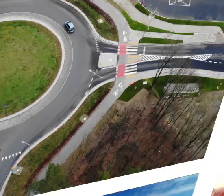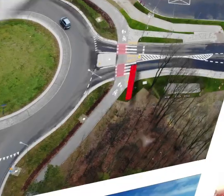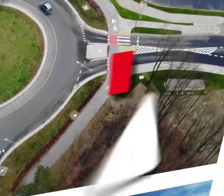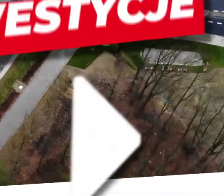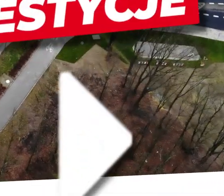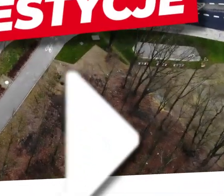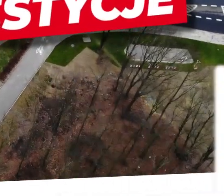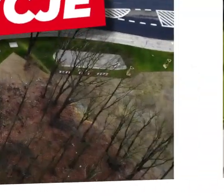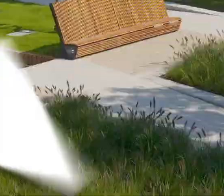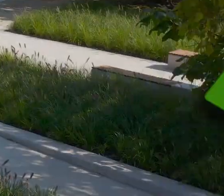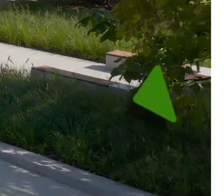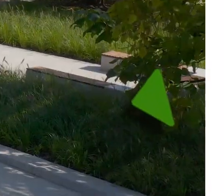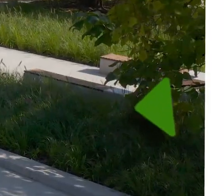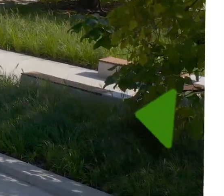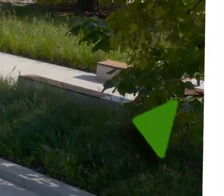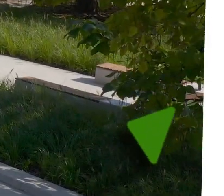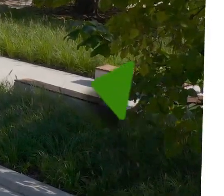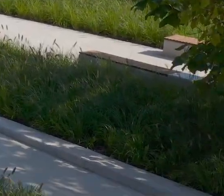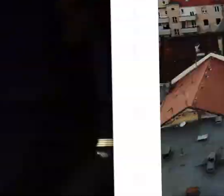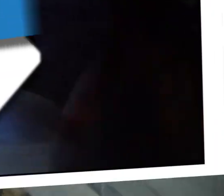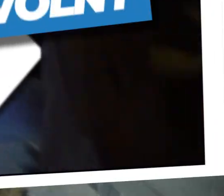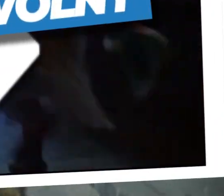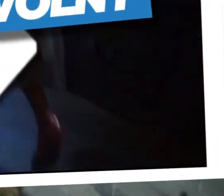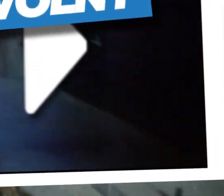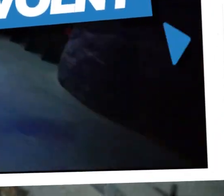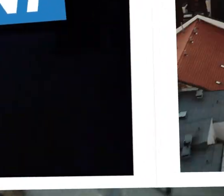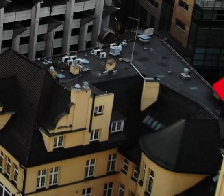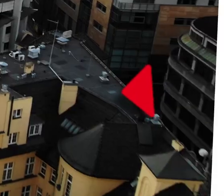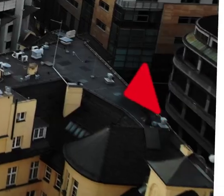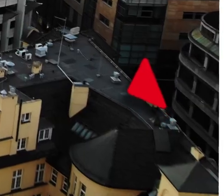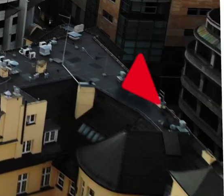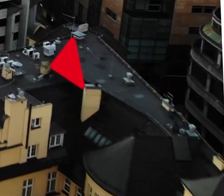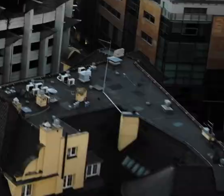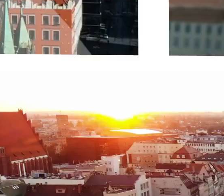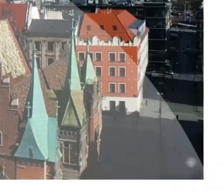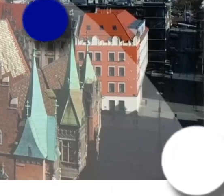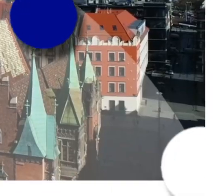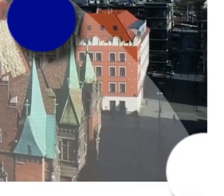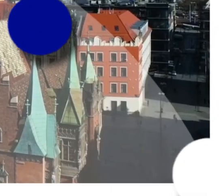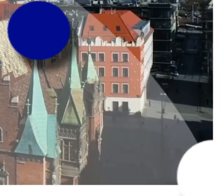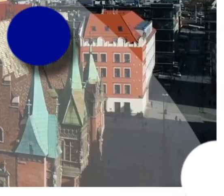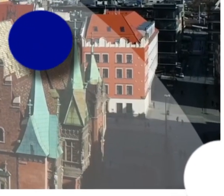[MUZYKA]